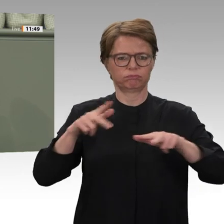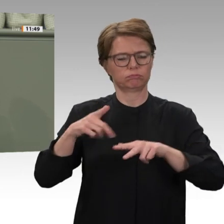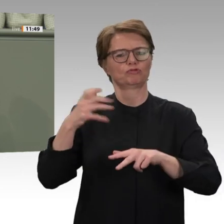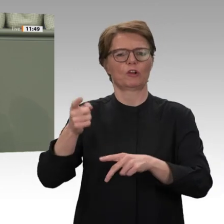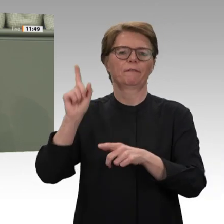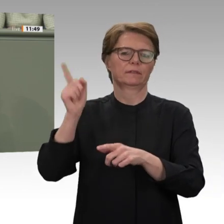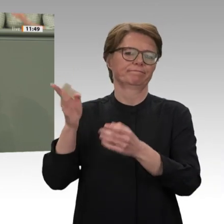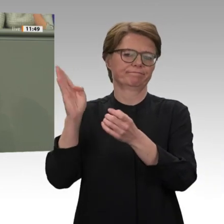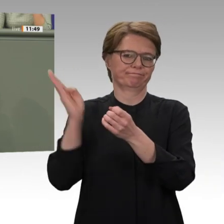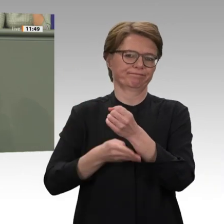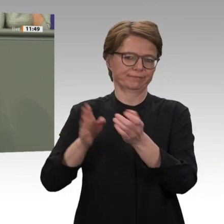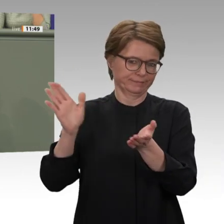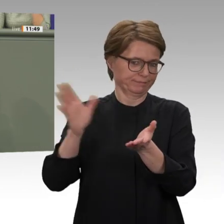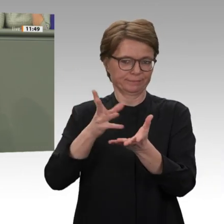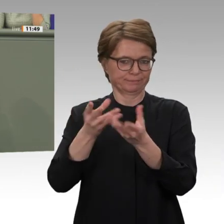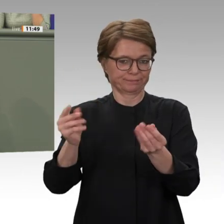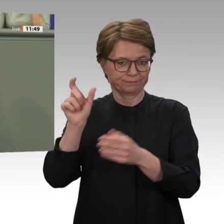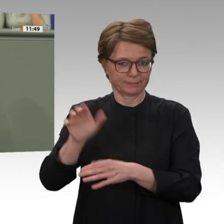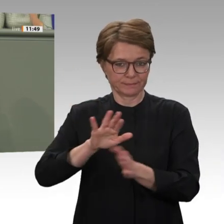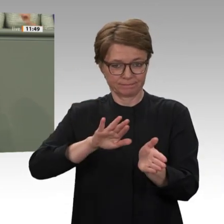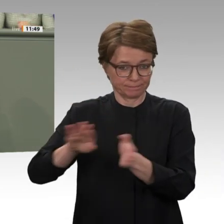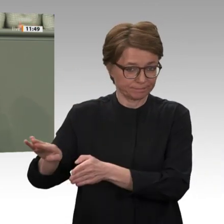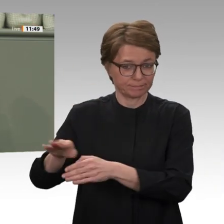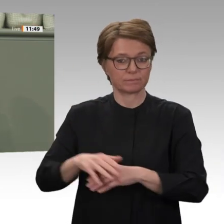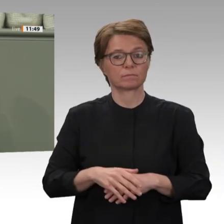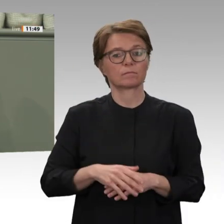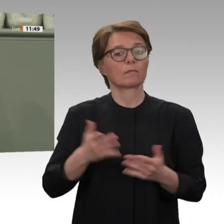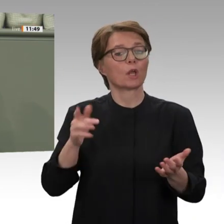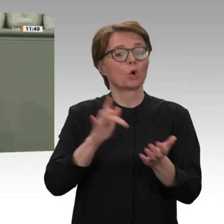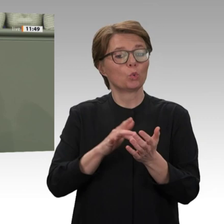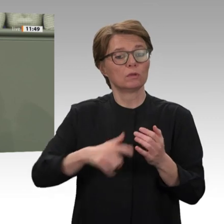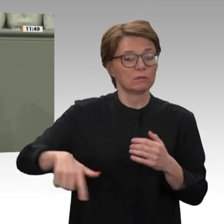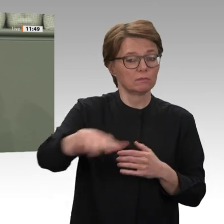gegen Militär und Milizen verteidigt. Das ist die gute Nachricht.